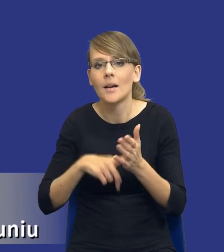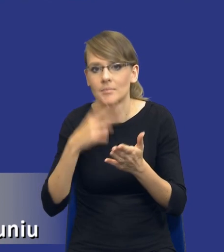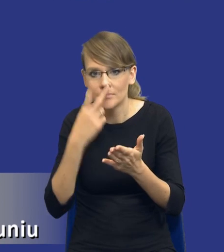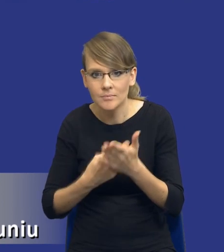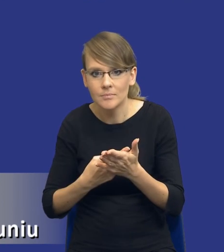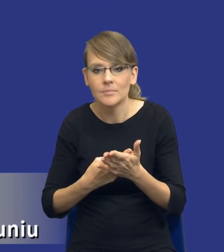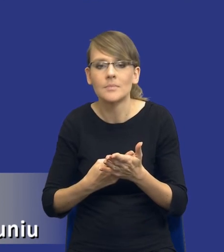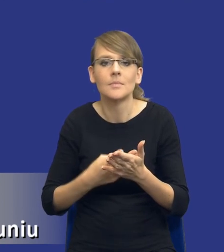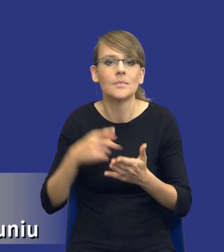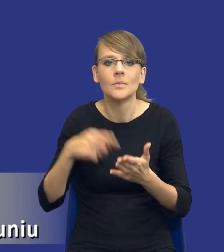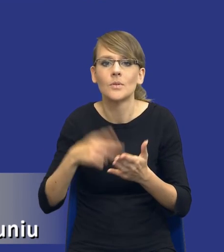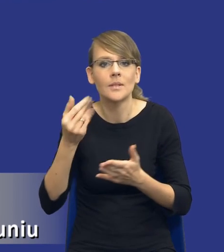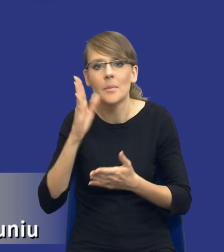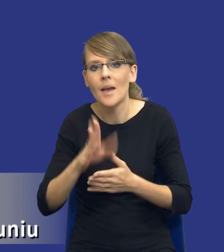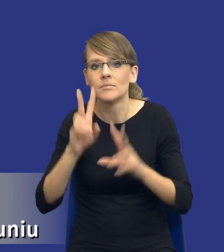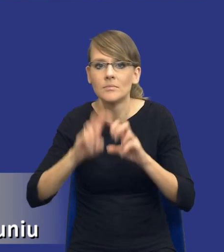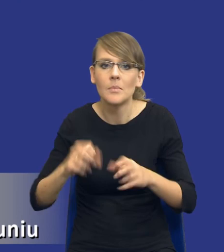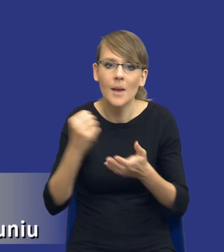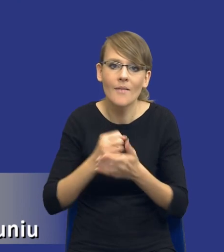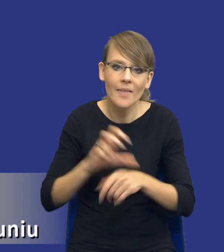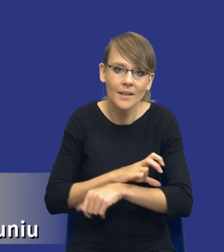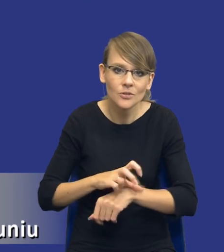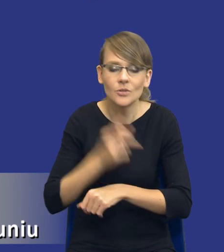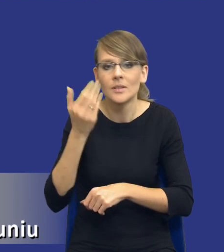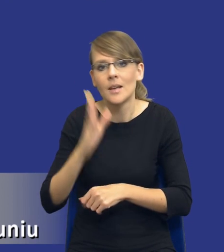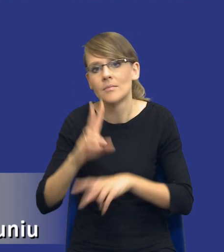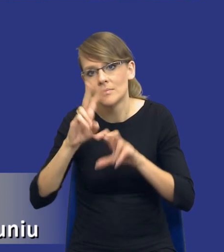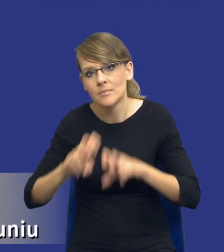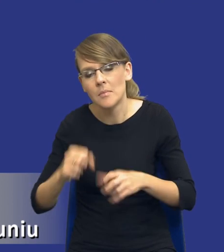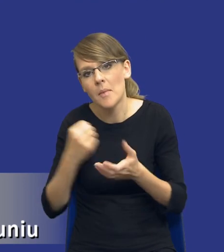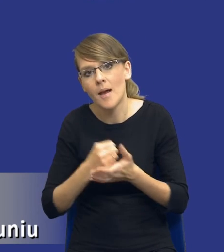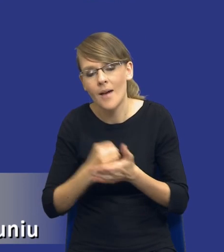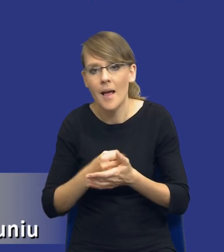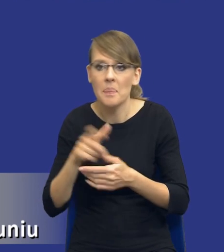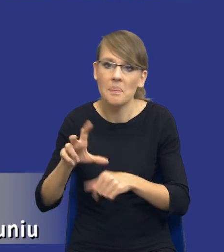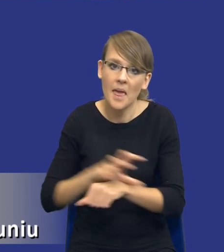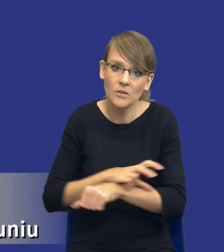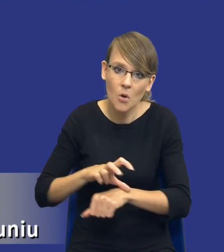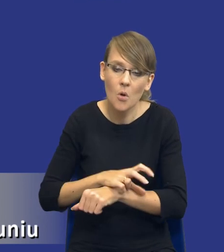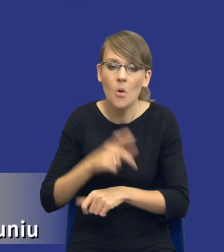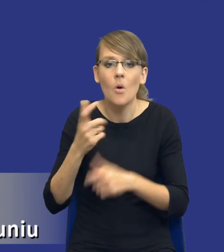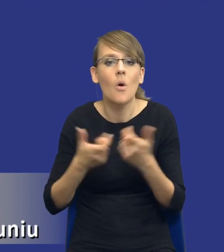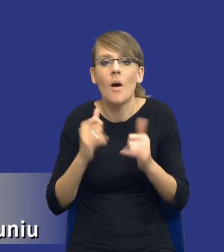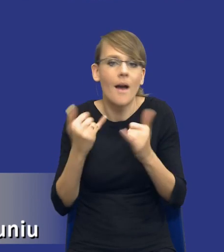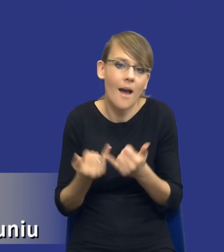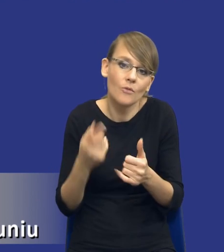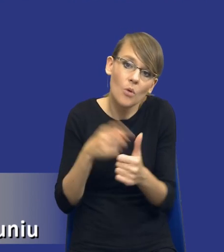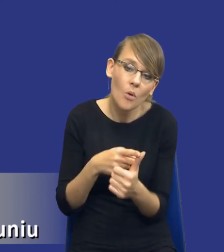on nie będzie wchodził w kwestie techniczne, on nie będzie wchodził w kwestię tego, czy technologicznie trzeba to zrobić, tak czy inaczej, tylko sprawdzi